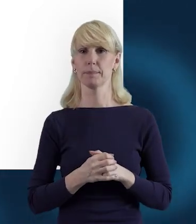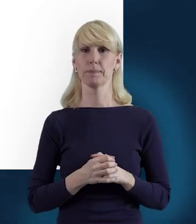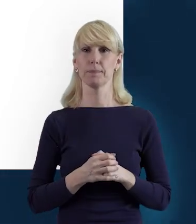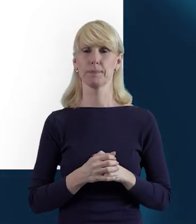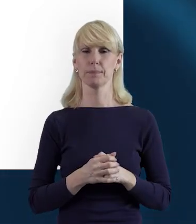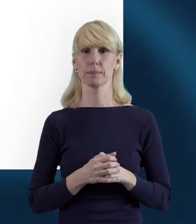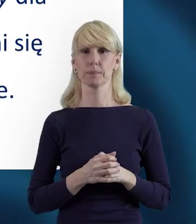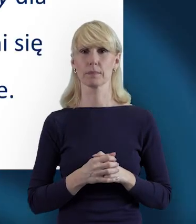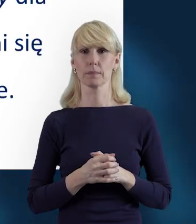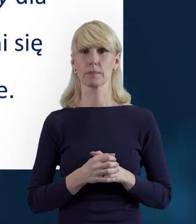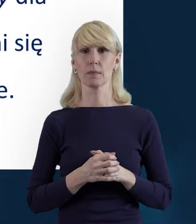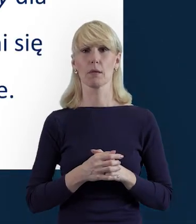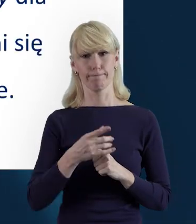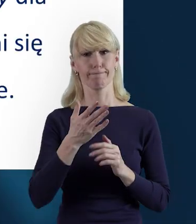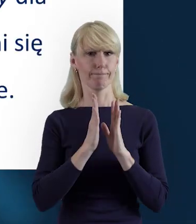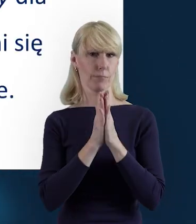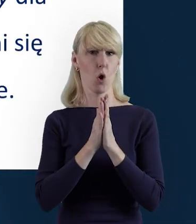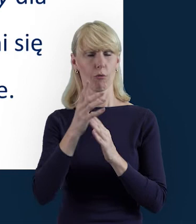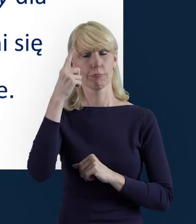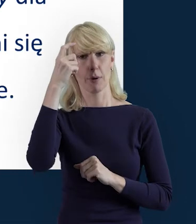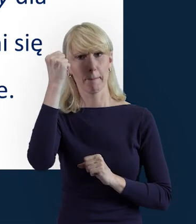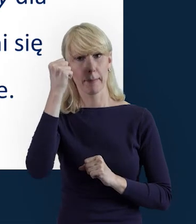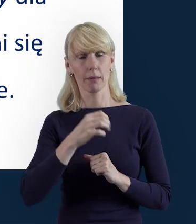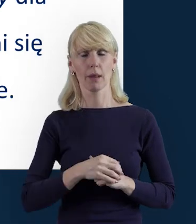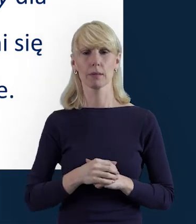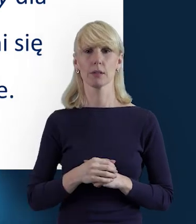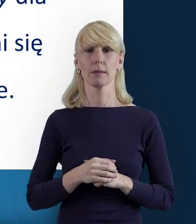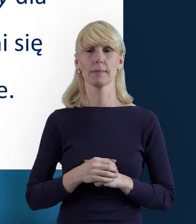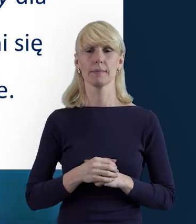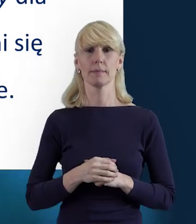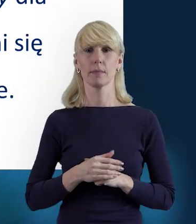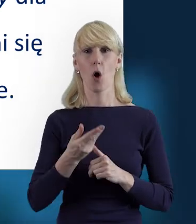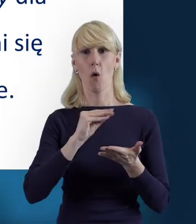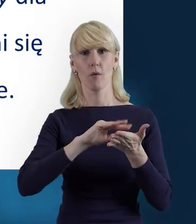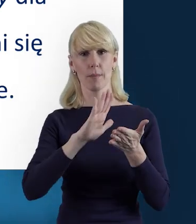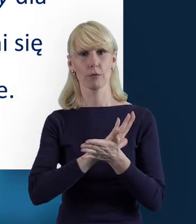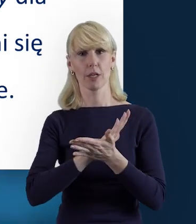Także proszę o tym pamiętać, o wypełnianiu i też przesyłaniu,